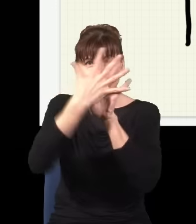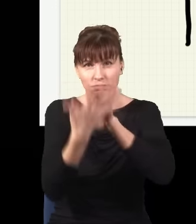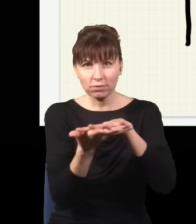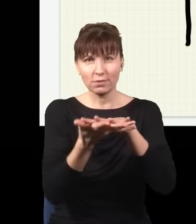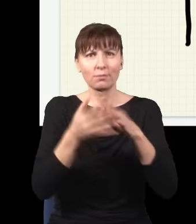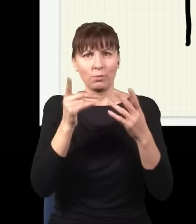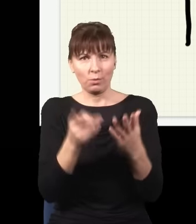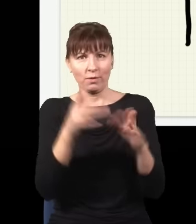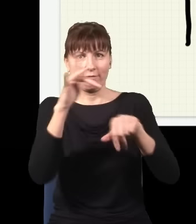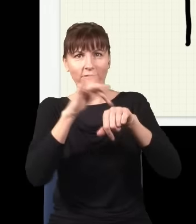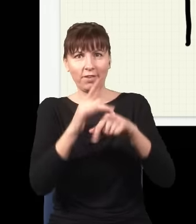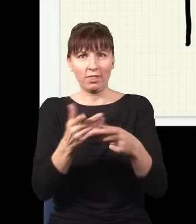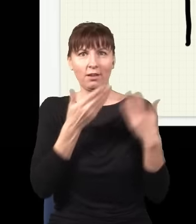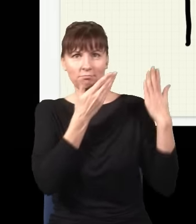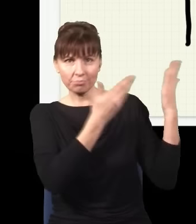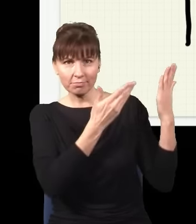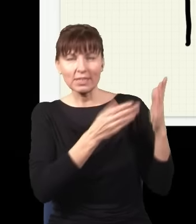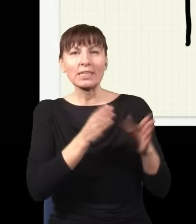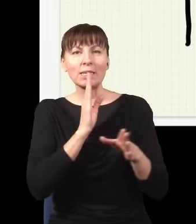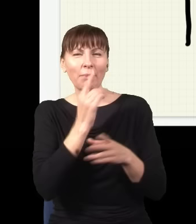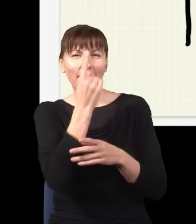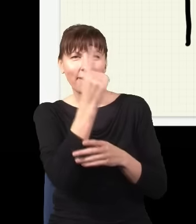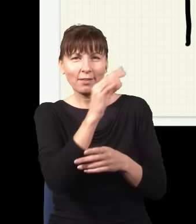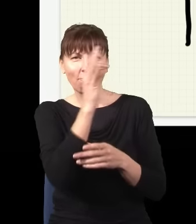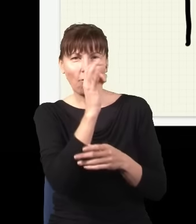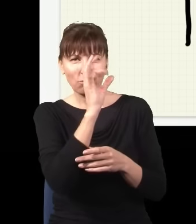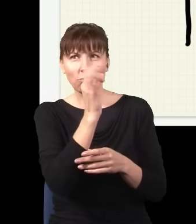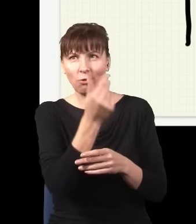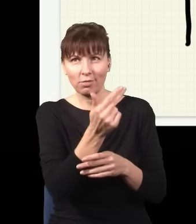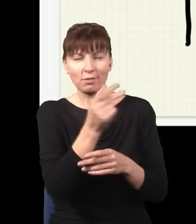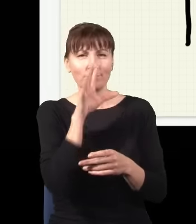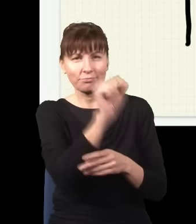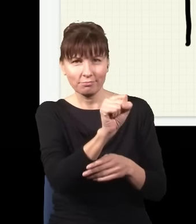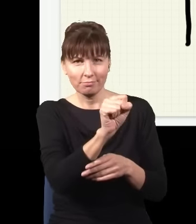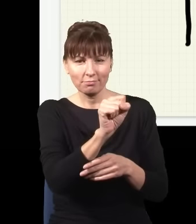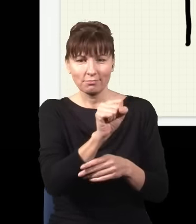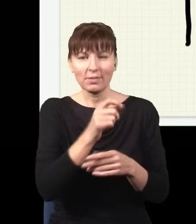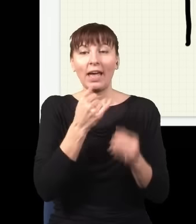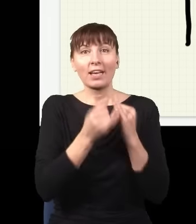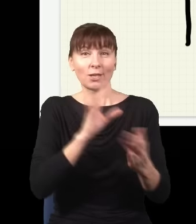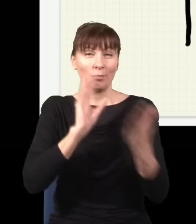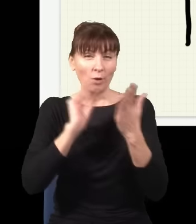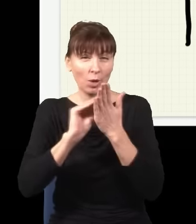prawdopodobieństwa znalezienia jednego fotonu, ale jak eksperyment powtórzę wiele razy, to to prawdopodobieństwo…